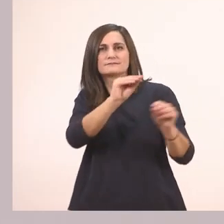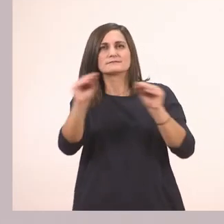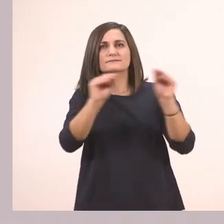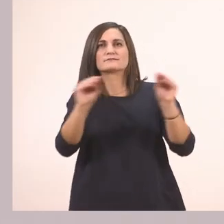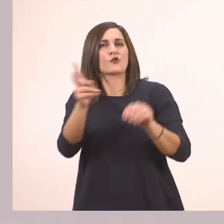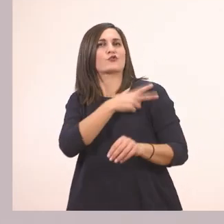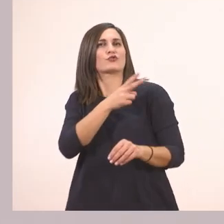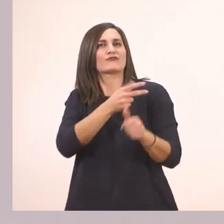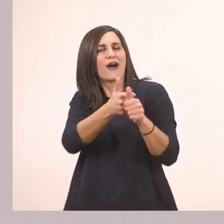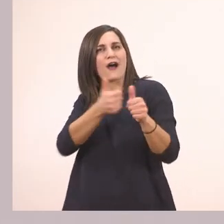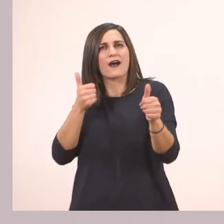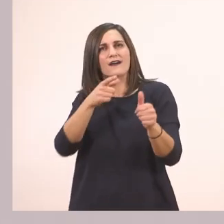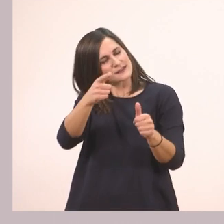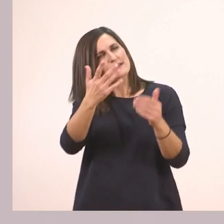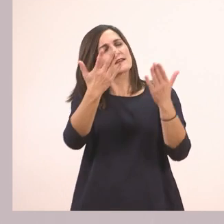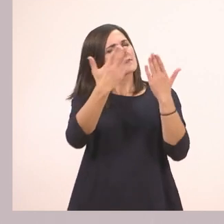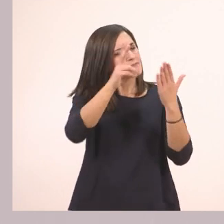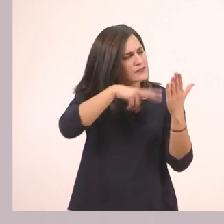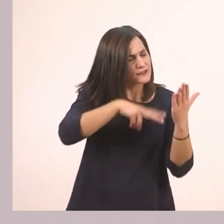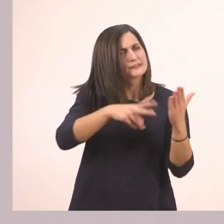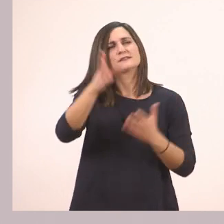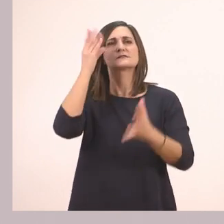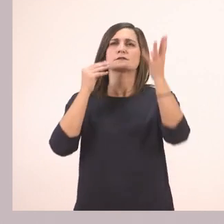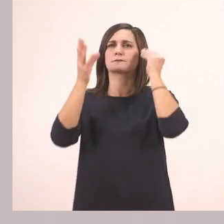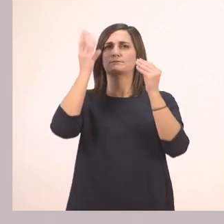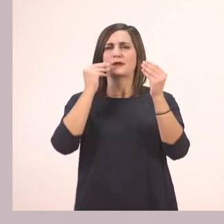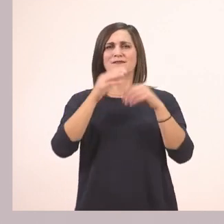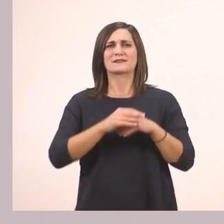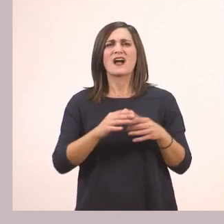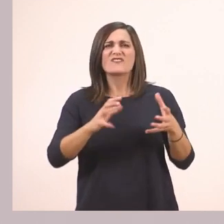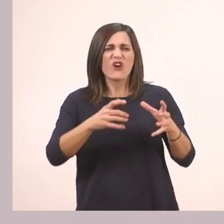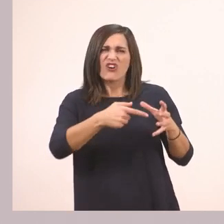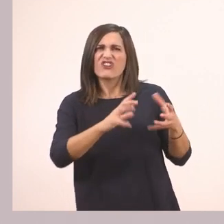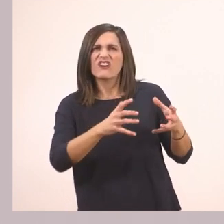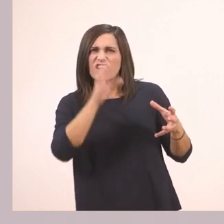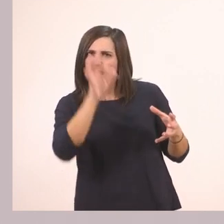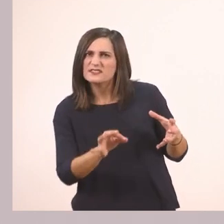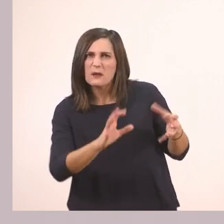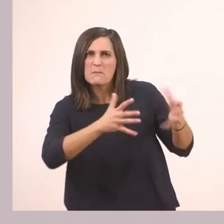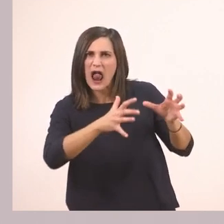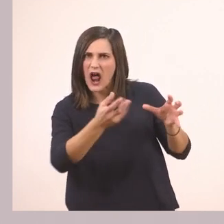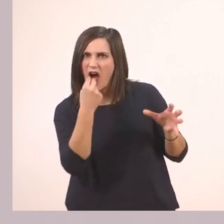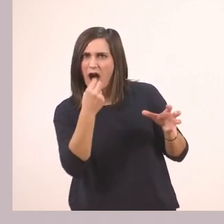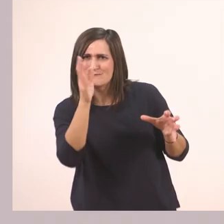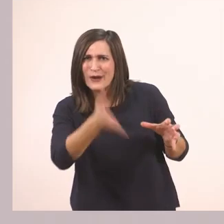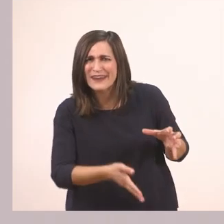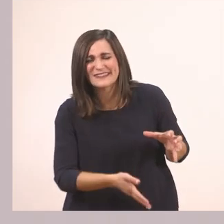Τι κρατάει; Για κοιτάξτε το. Μοιάζει με μπάλα, αλλά δεν είναι. Δεν την τρώμε την μπάλα. Είναι ένα...